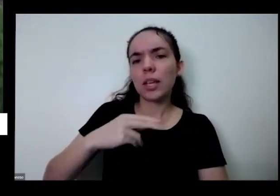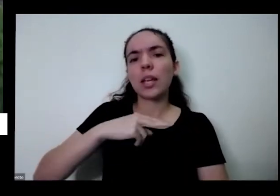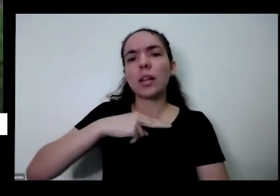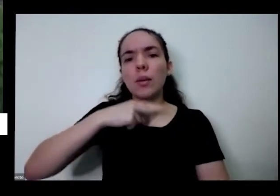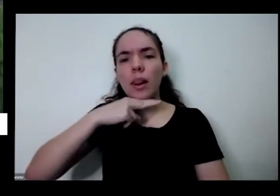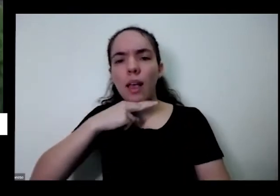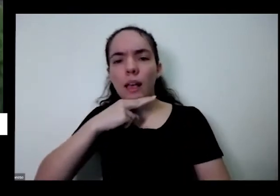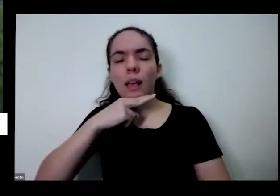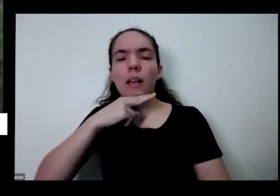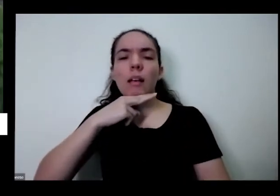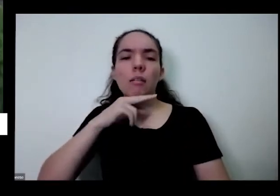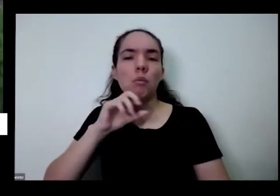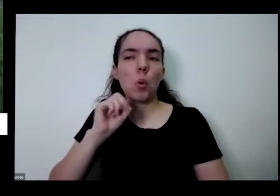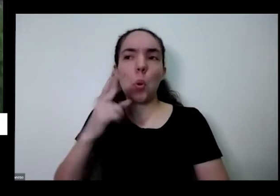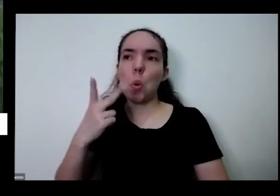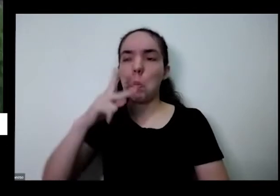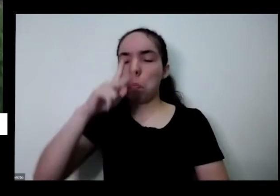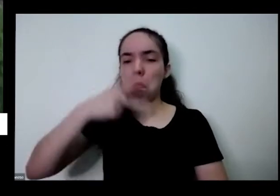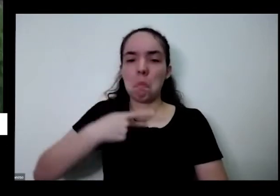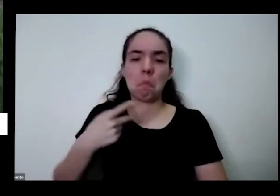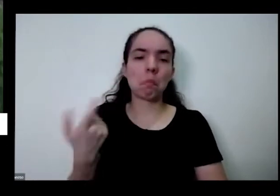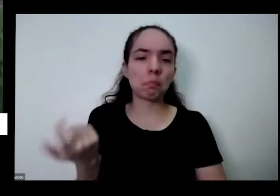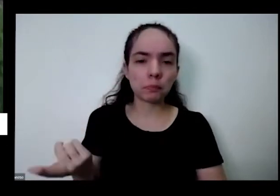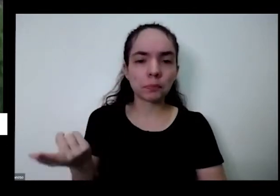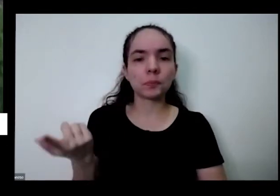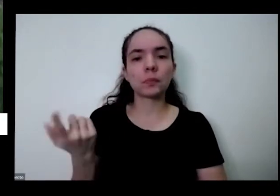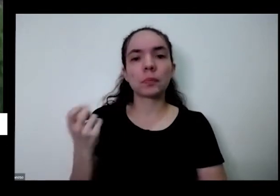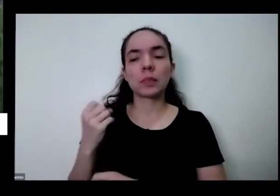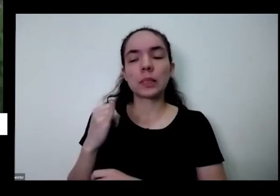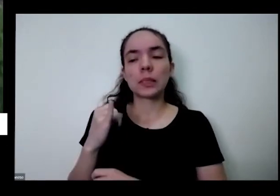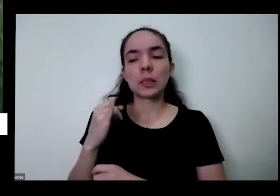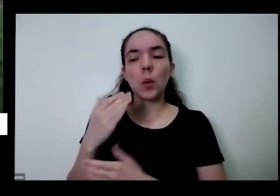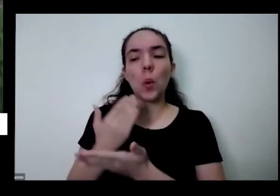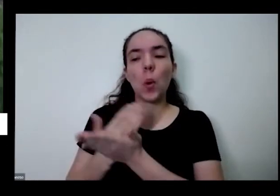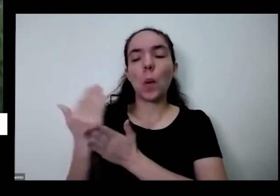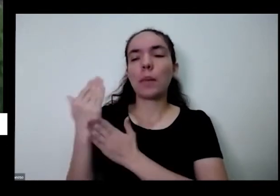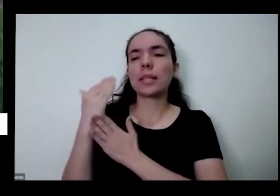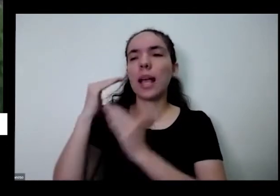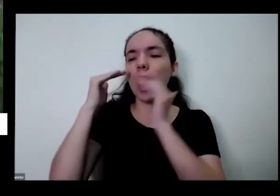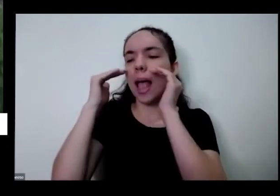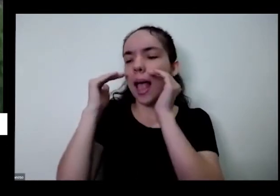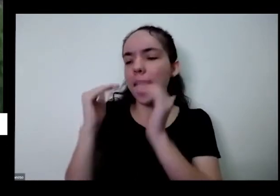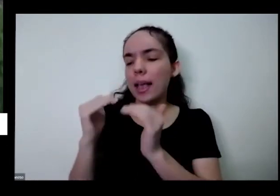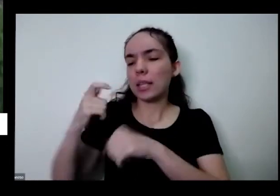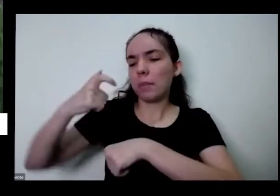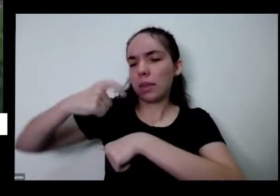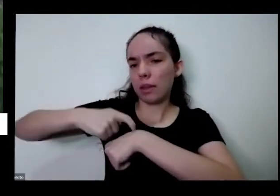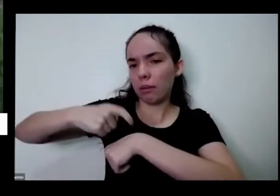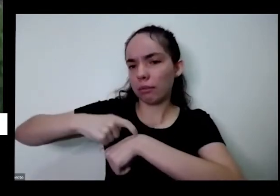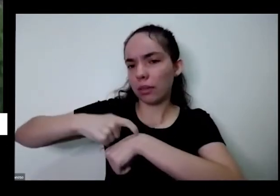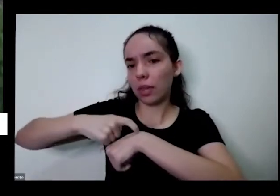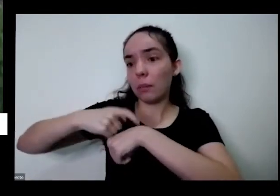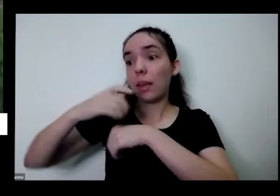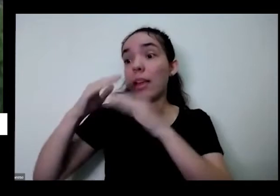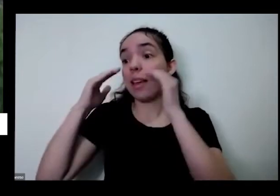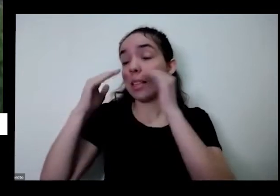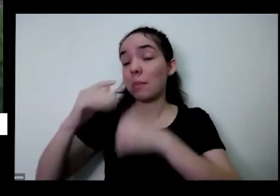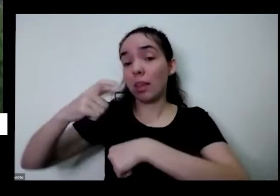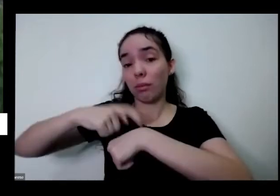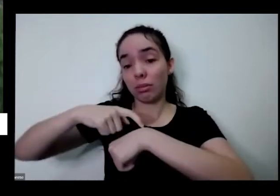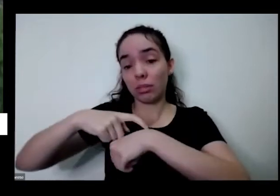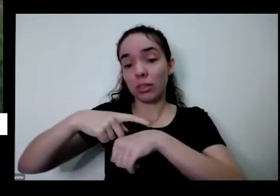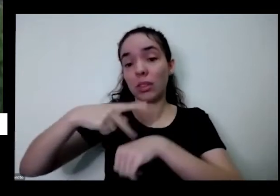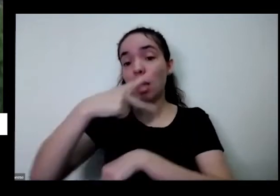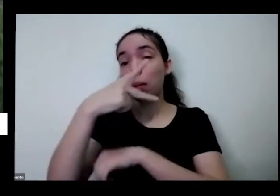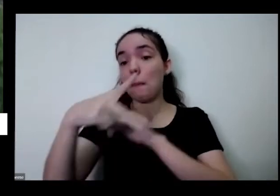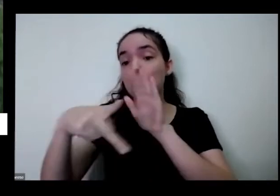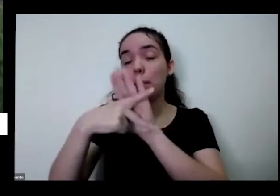como eu falei de se respeitar respeitar seu tempo respeitar também os tempos e as cores dos outros